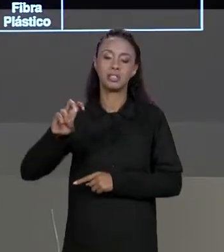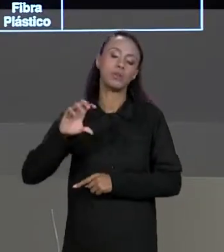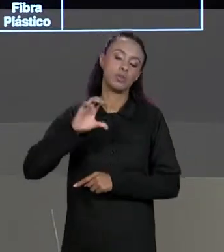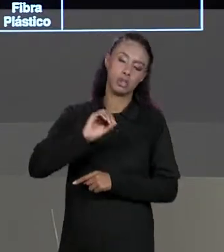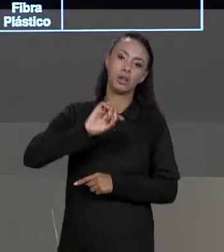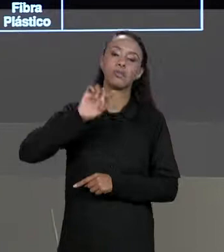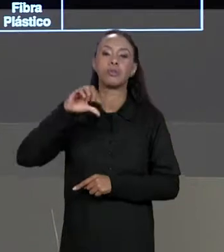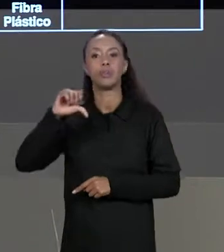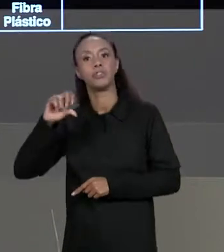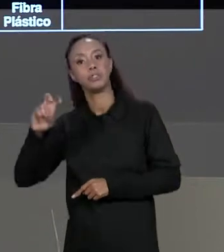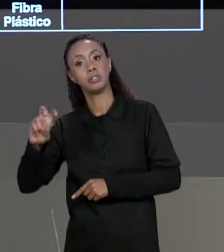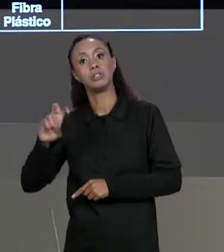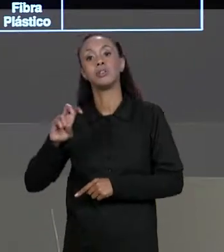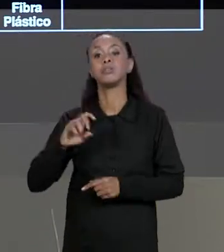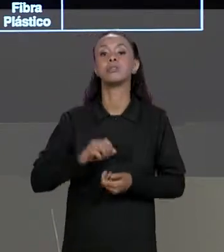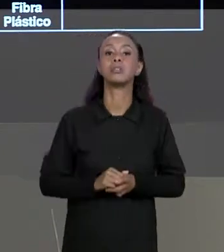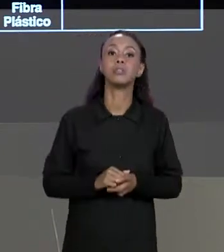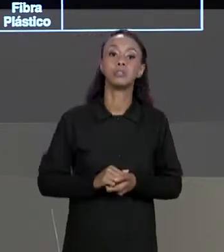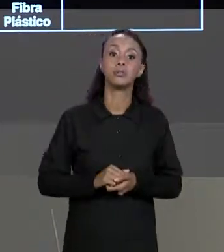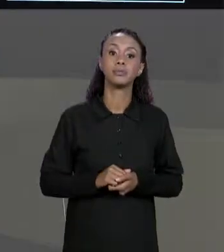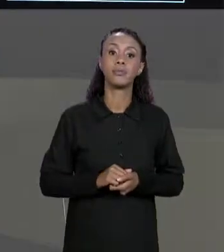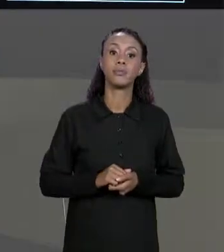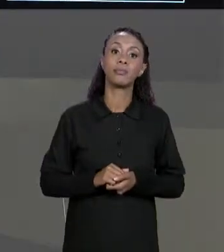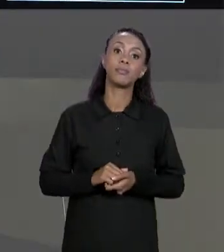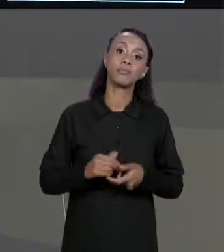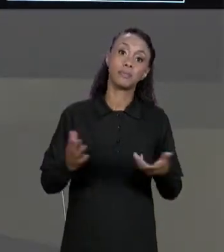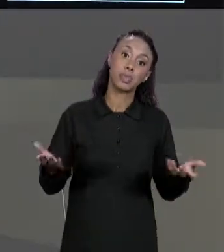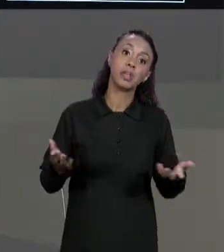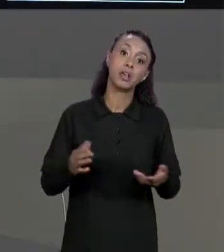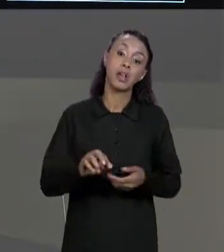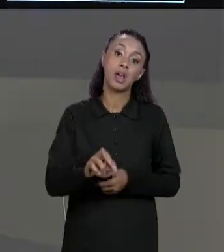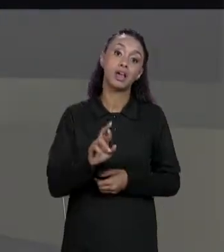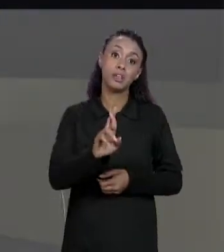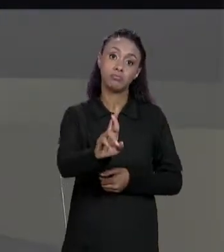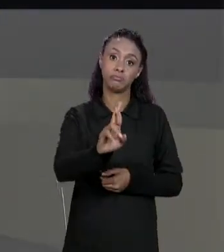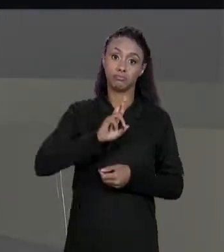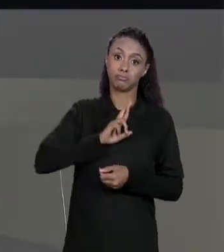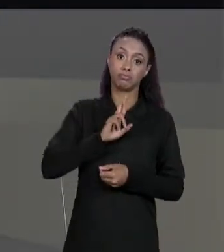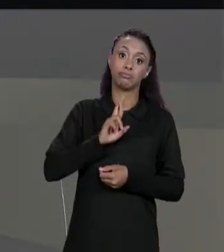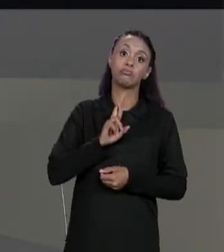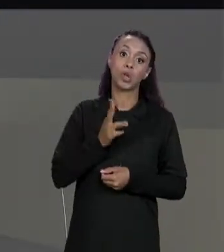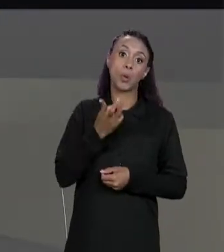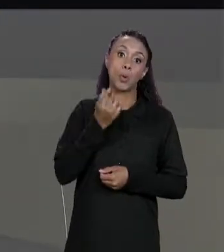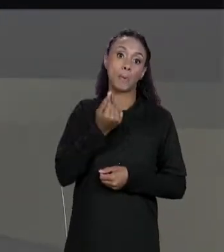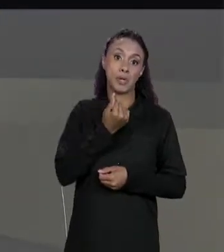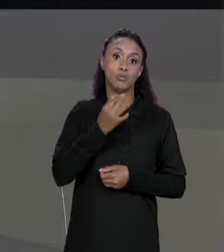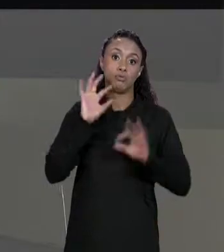95% QUE JUSTAMENTE VAI NOS DAR O PREÇO FINAL. COMO QUE A